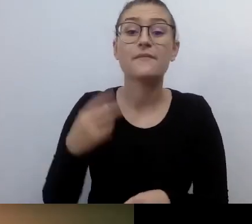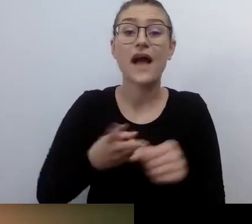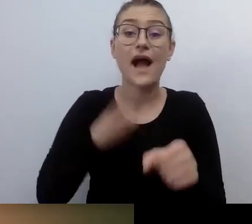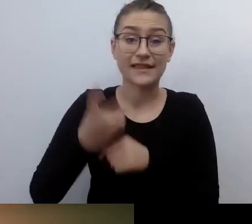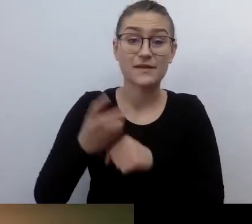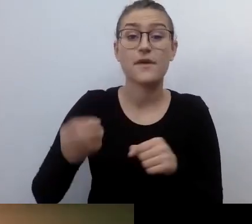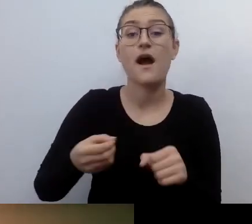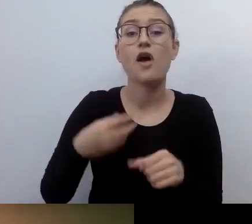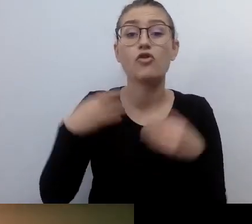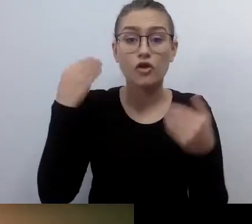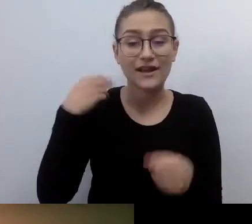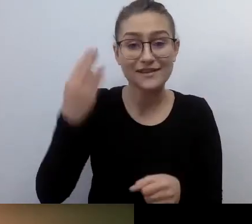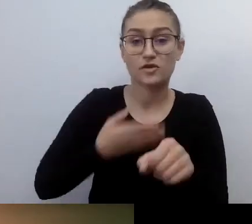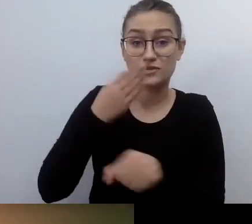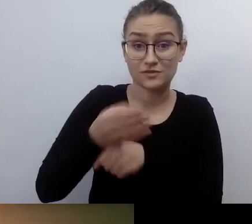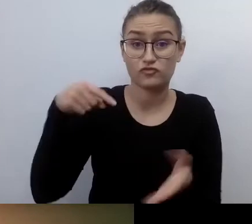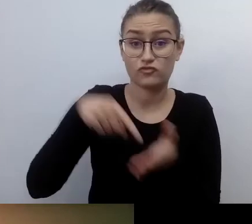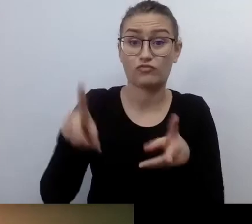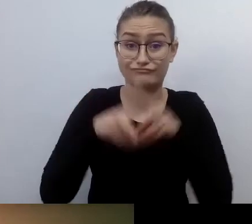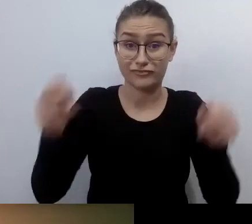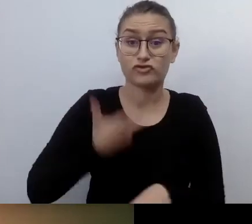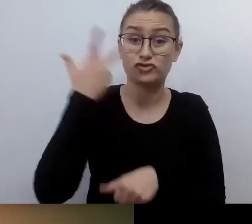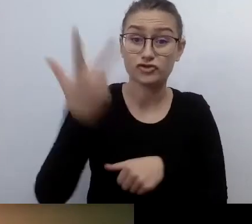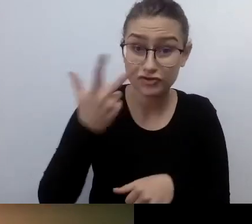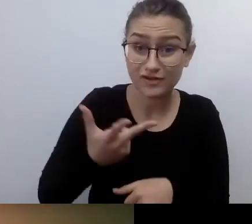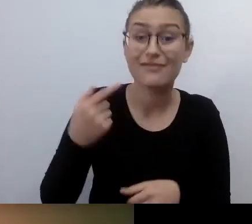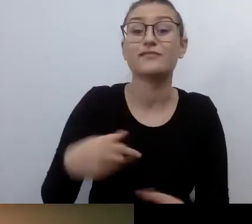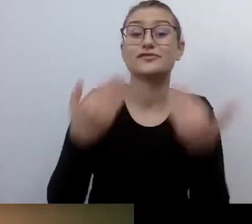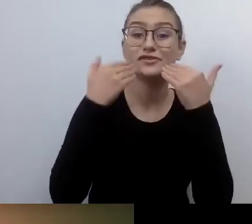we współpracy z Fundacją Integracja, Fundacją Widzialni i Dostępni.eu.